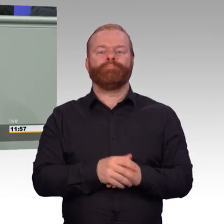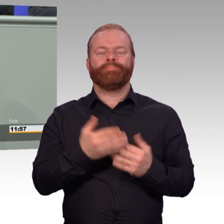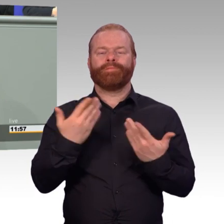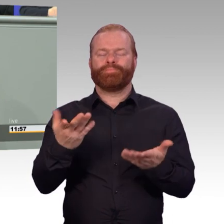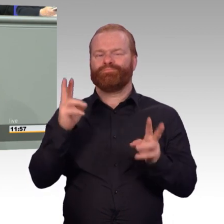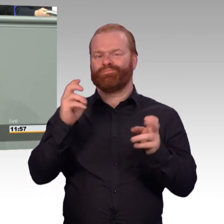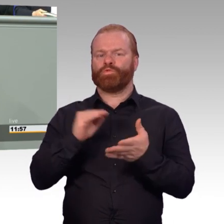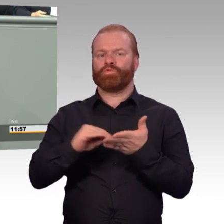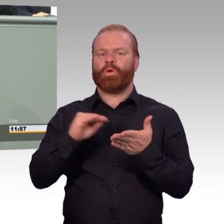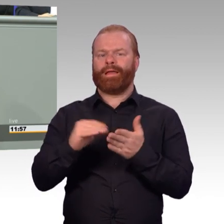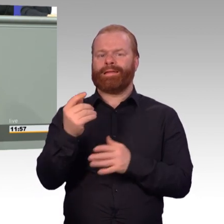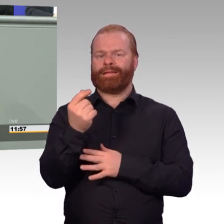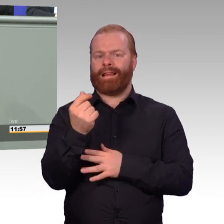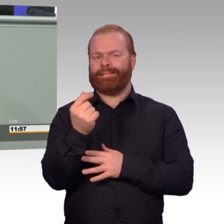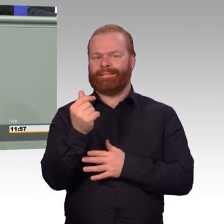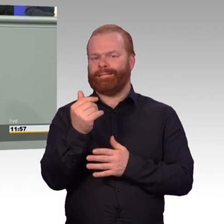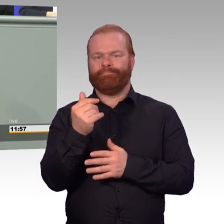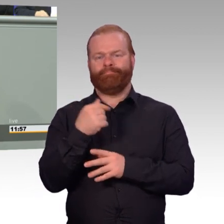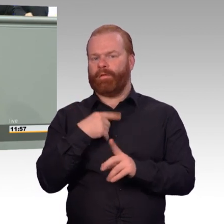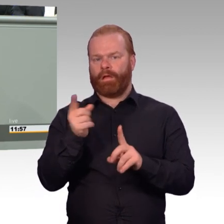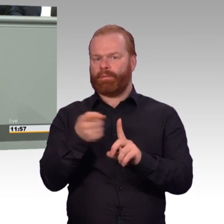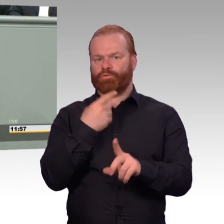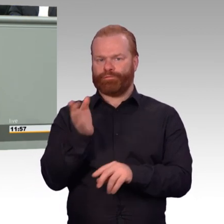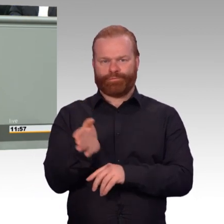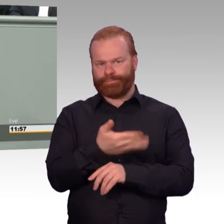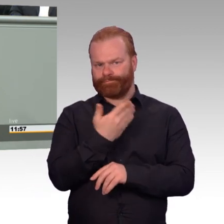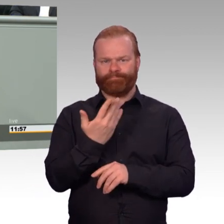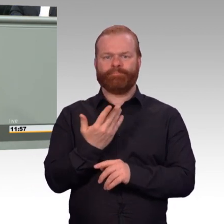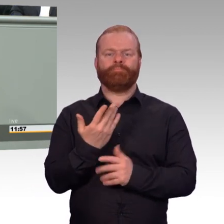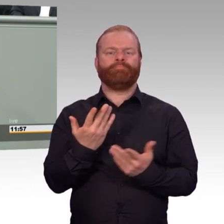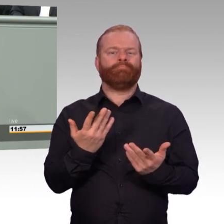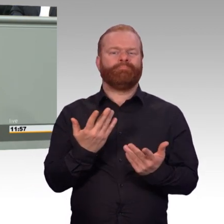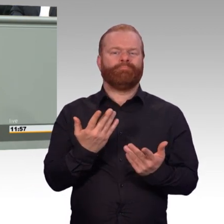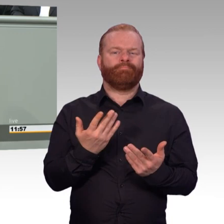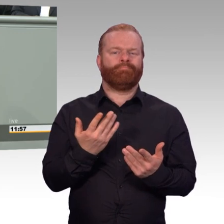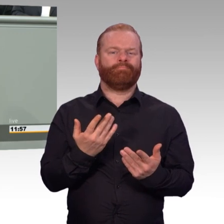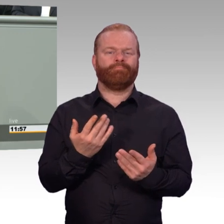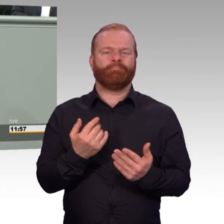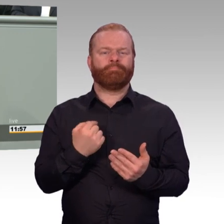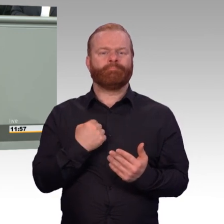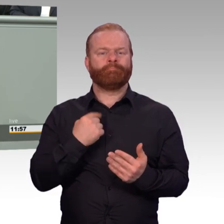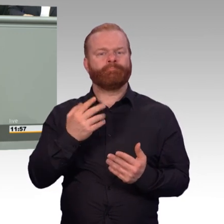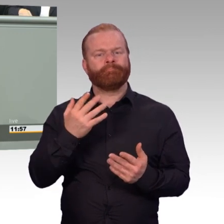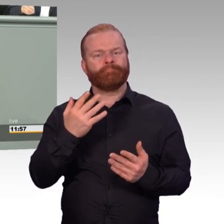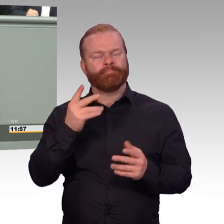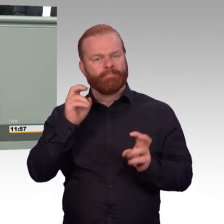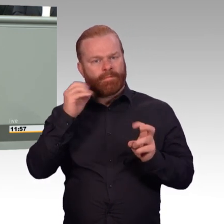den Soldatinnen und Soldaten den Sold gezahlt haben auf der einen Seite. Und auf der anderen Seite sofort durch Schulgeld das wieder abgenommen haben.